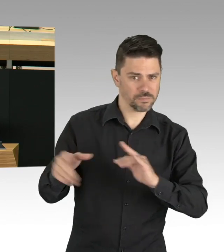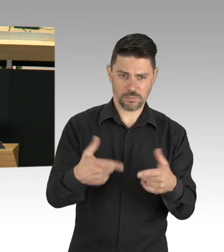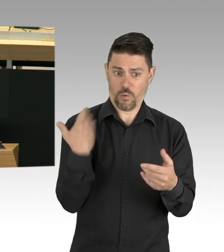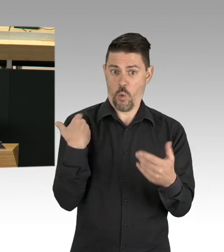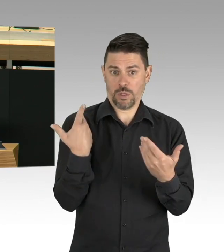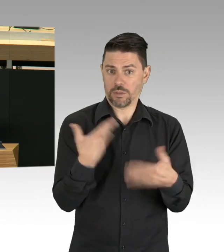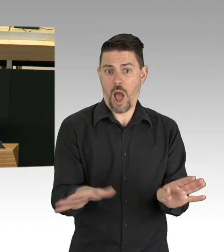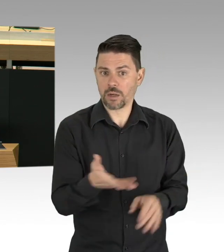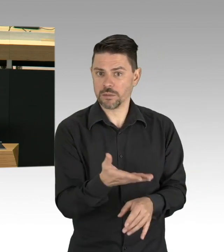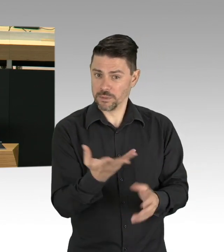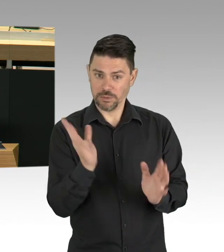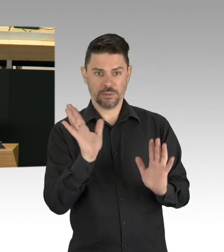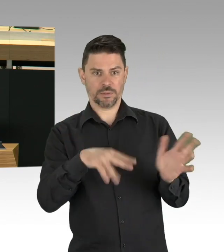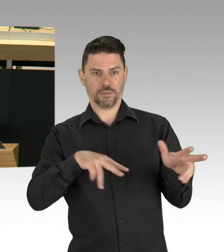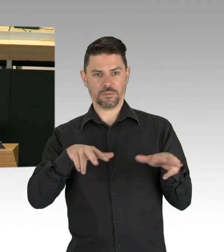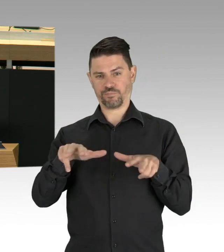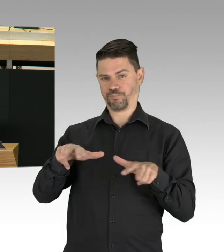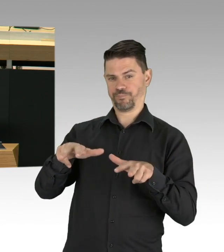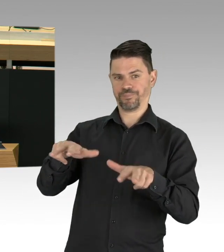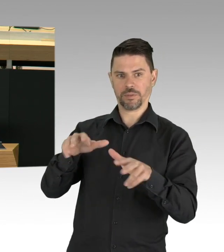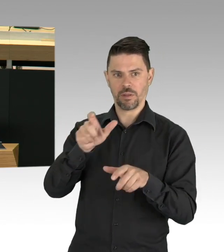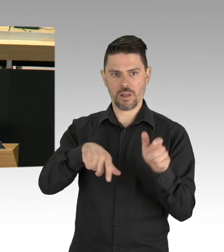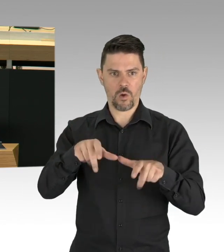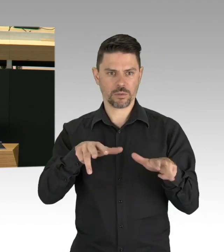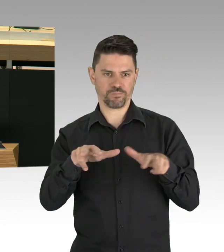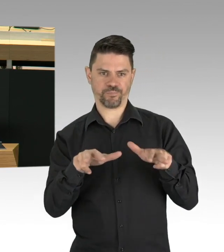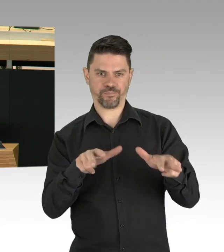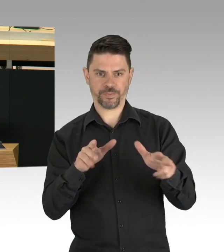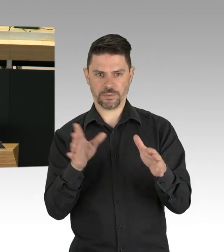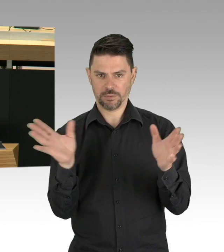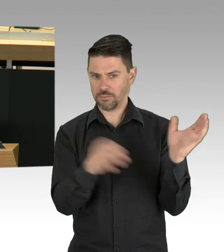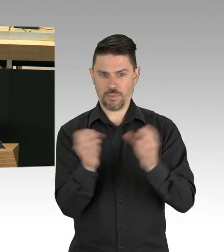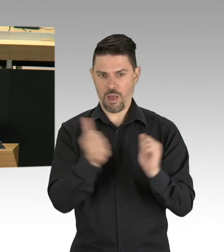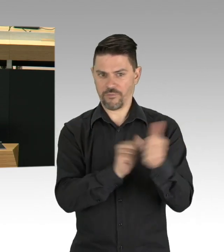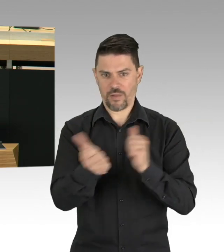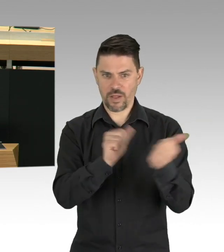wie auf der Wiese in Schöneberg und wir brauchen den koordinierten Austausch, wenn wir etwas voranbringen wollen.